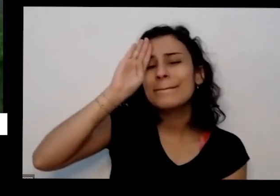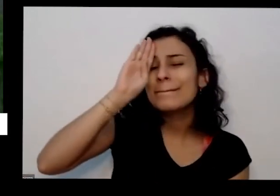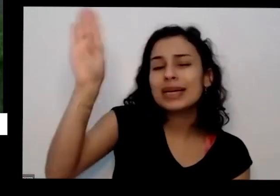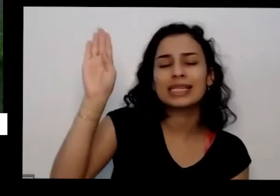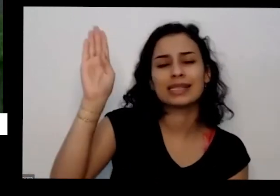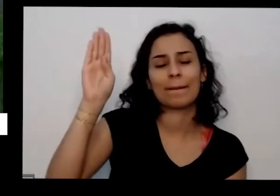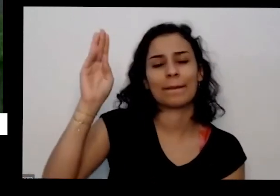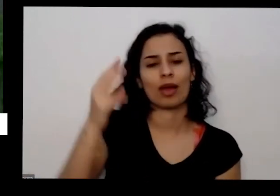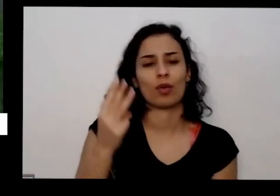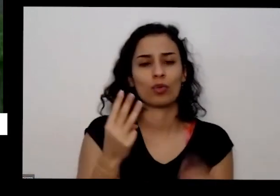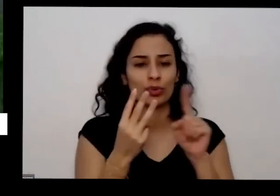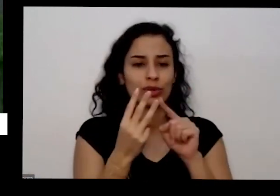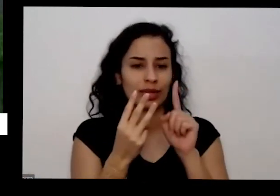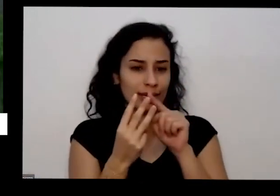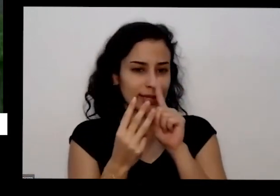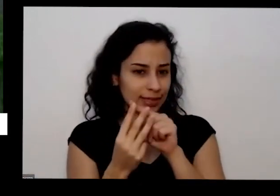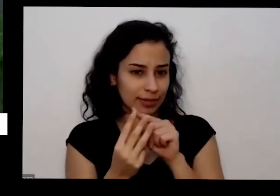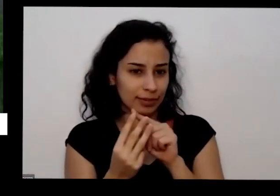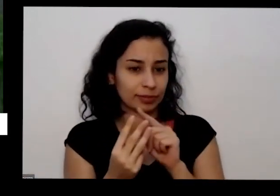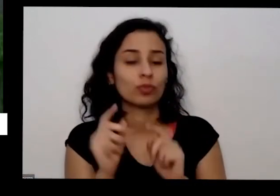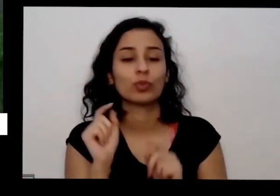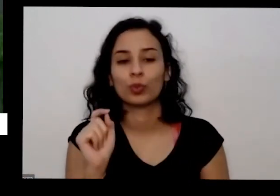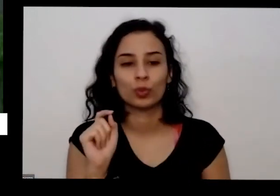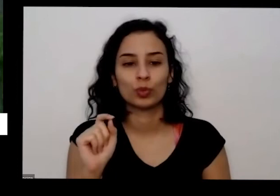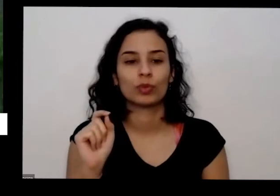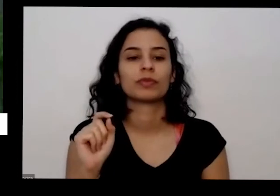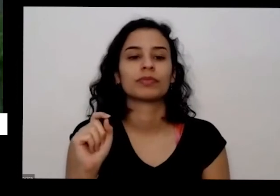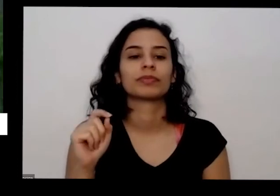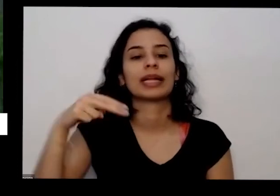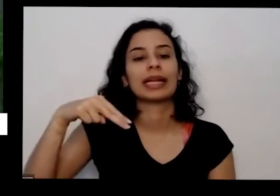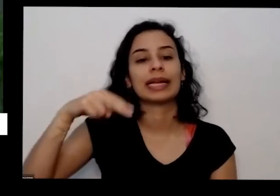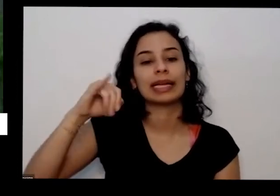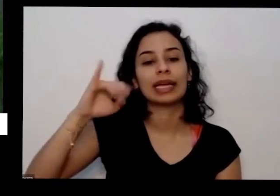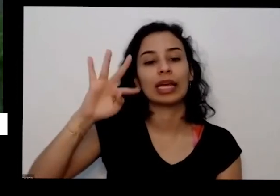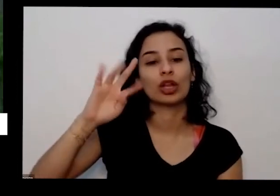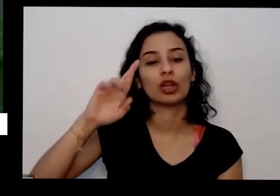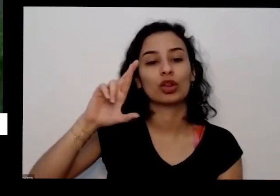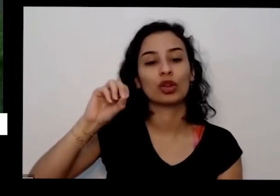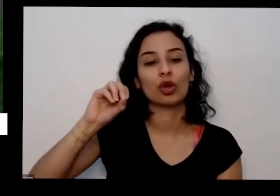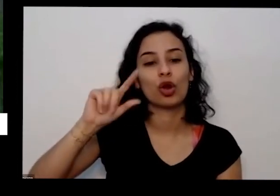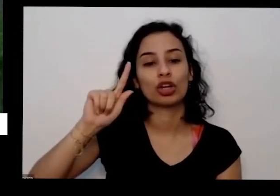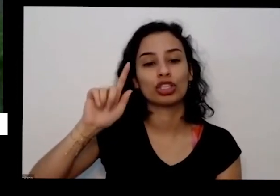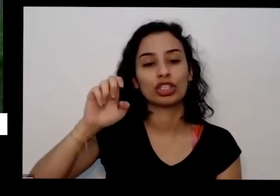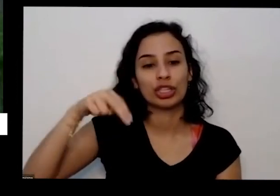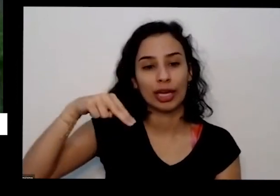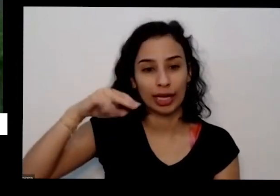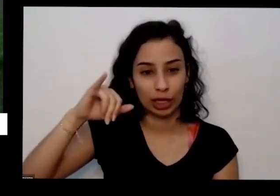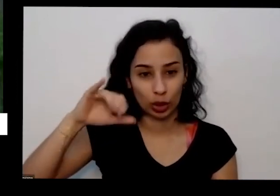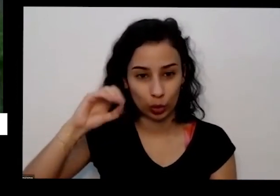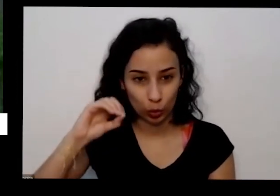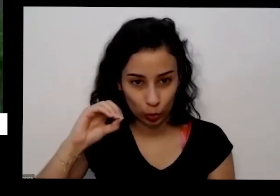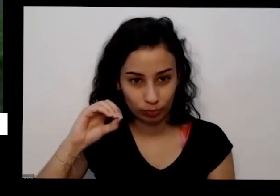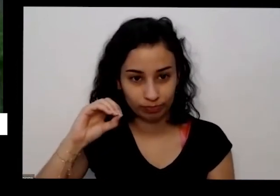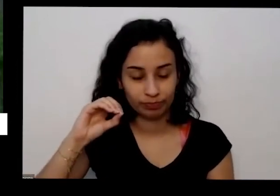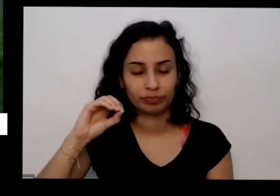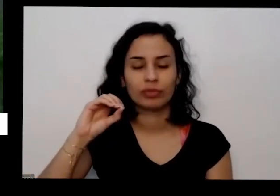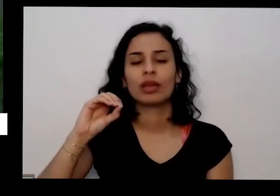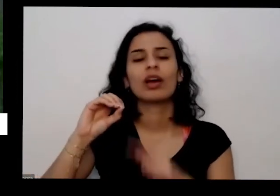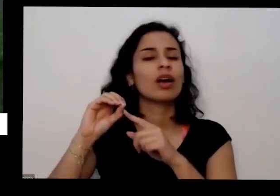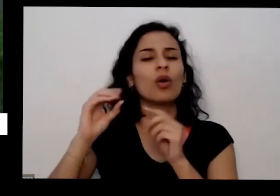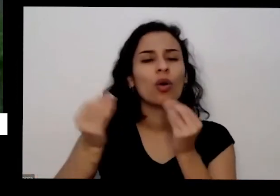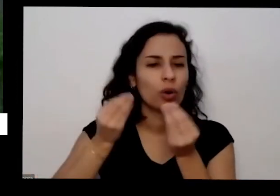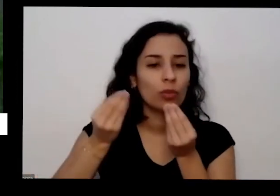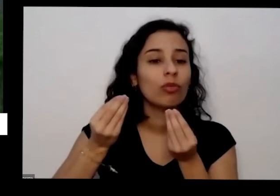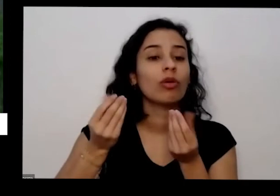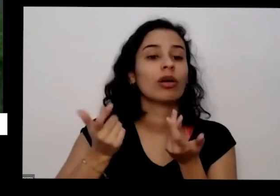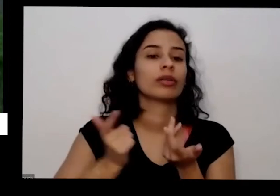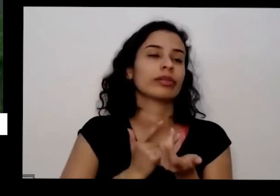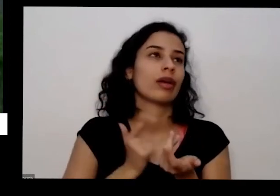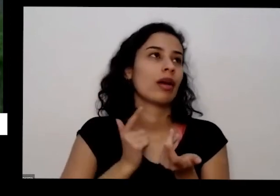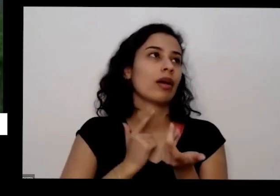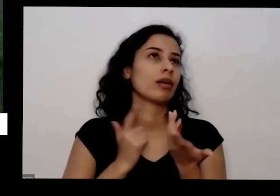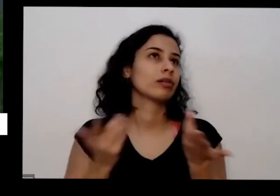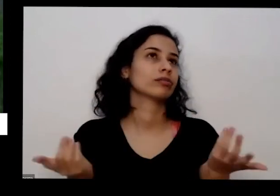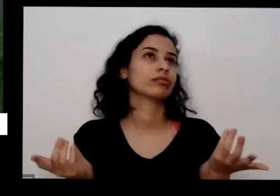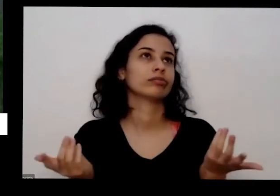mais são só três é nitrogênio e aí como fonte de nitrogênio a gente tem os tempos de aves é